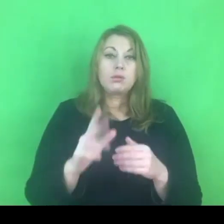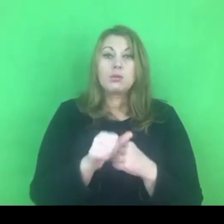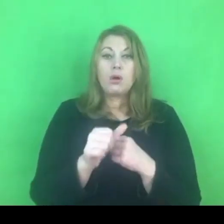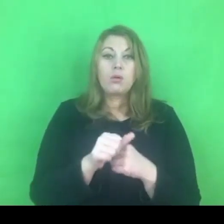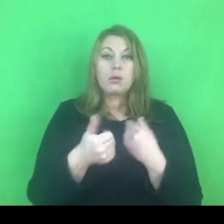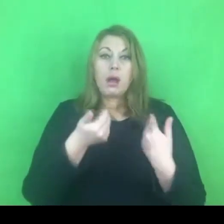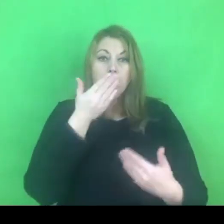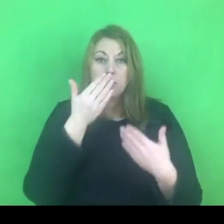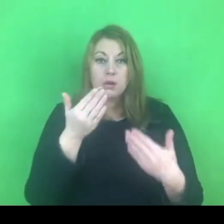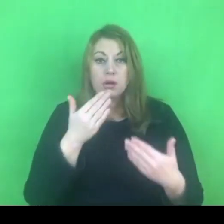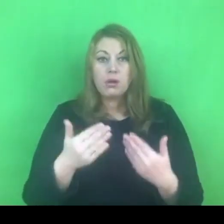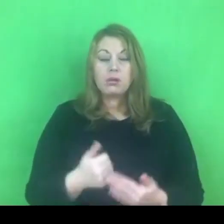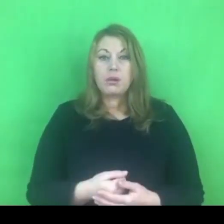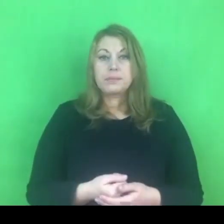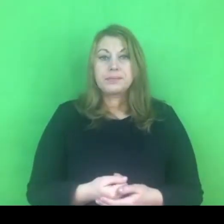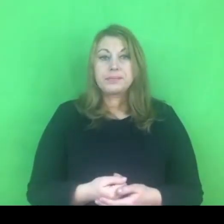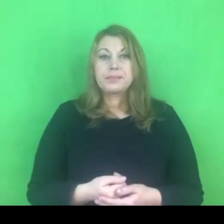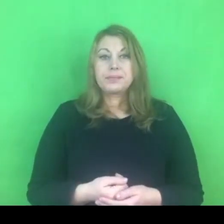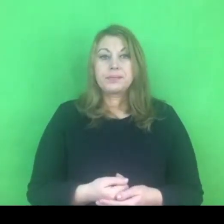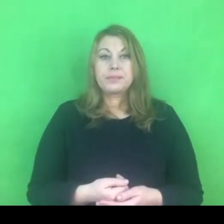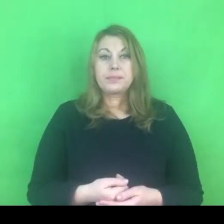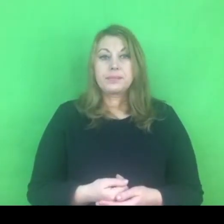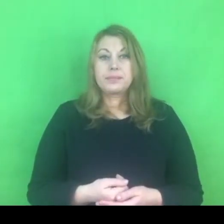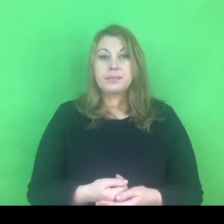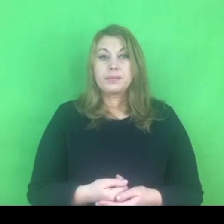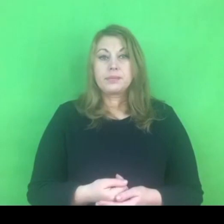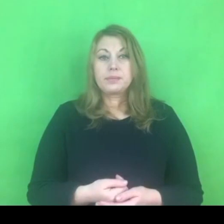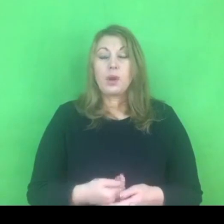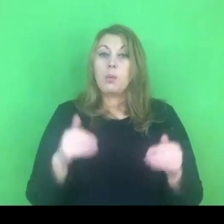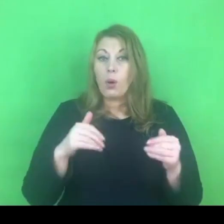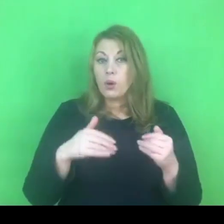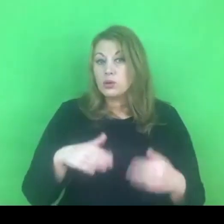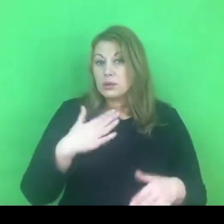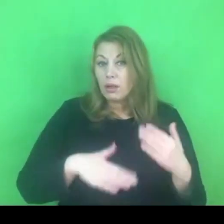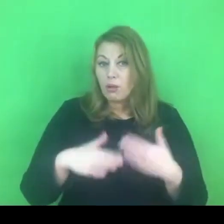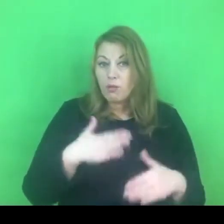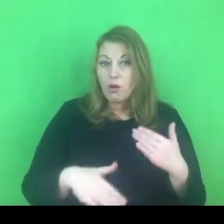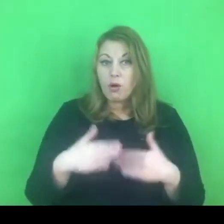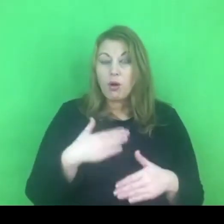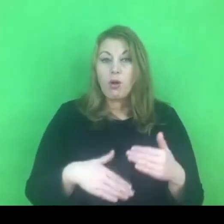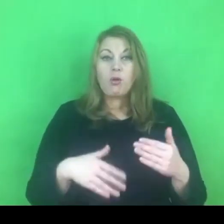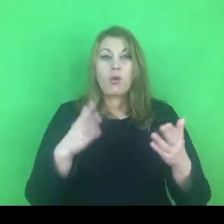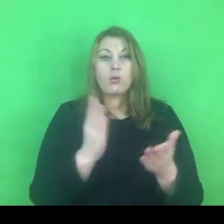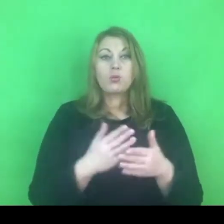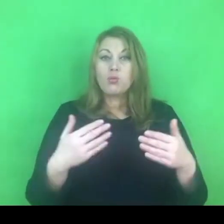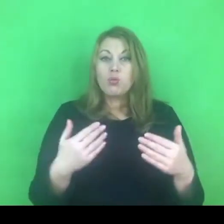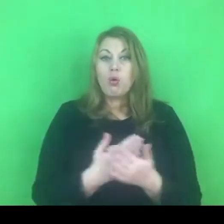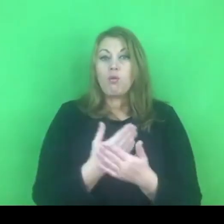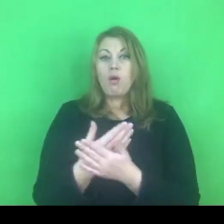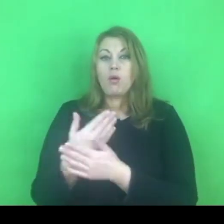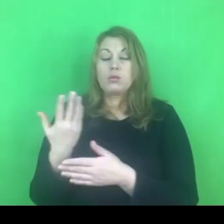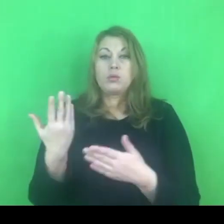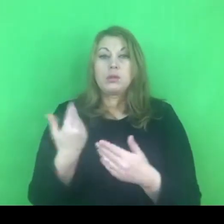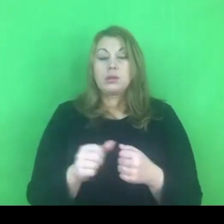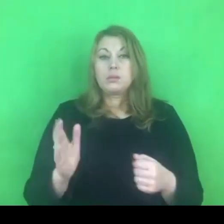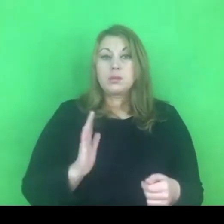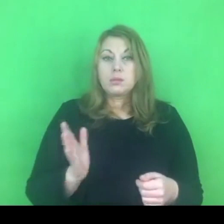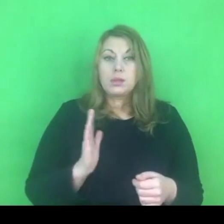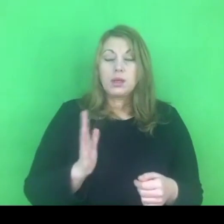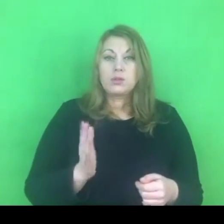Czy faktycznie możemy się ucieszyć z tego, że mamy nowe narzędzie, które zabezpiecza osoby poszkodowane.